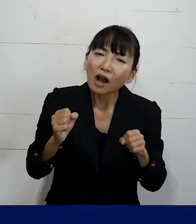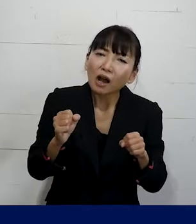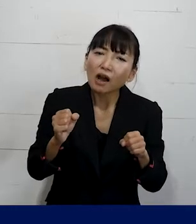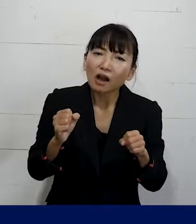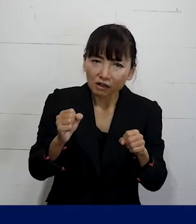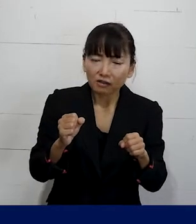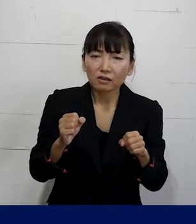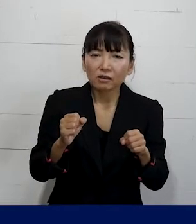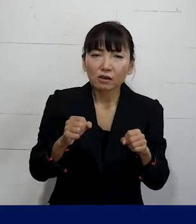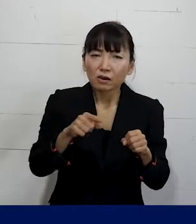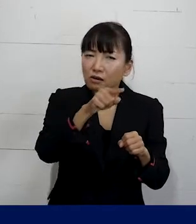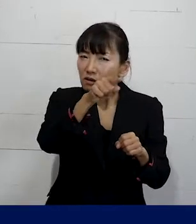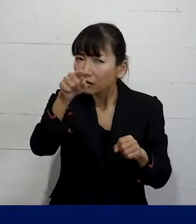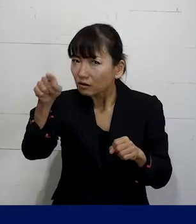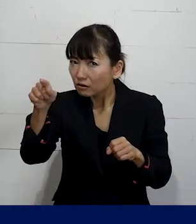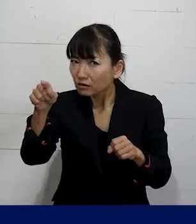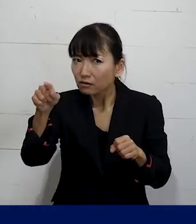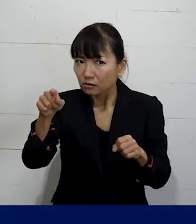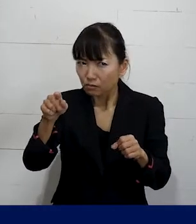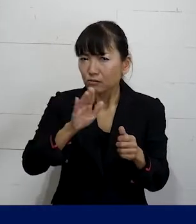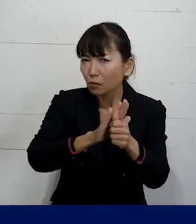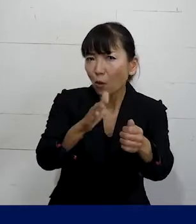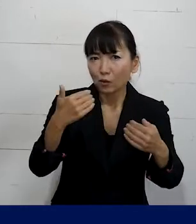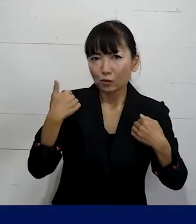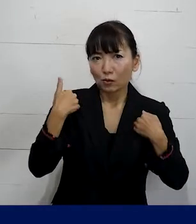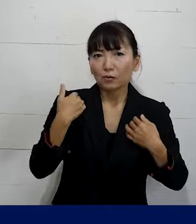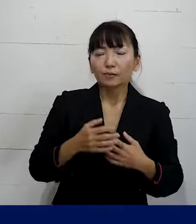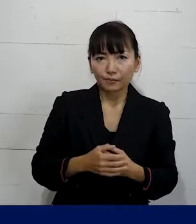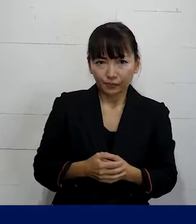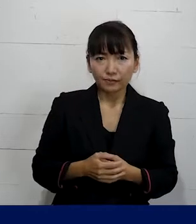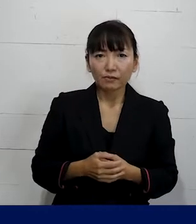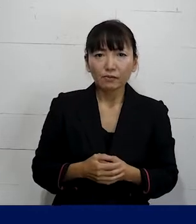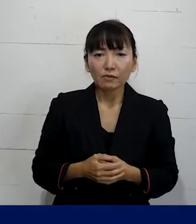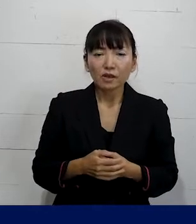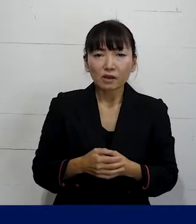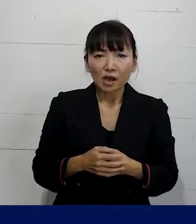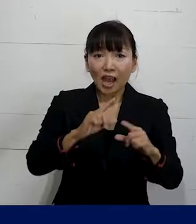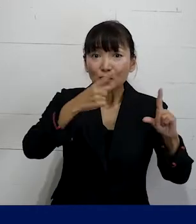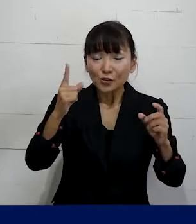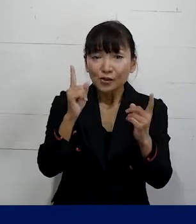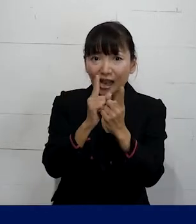別の仲間のためにももっと こういう対策がとられたり